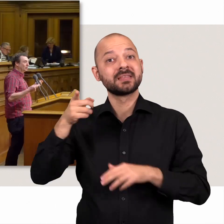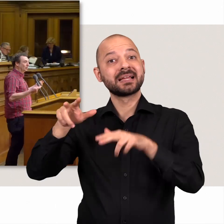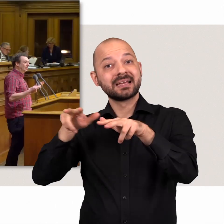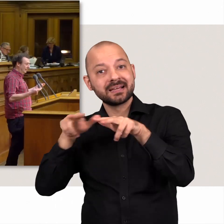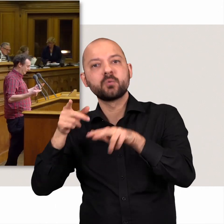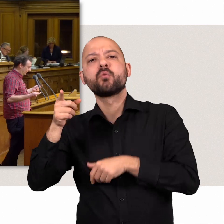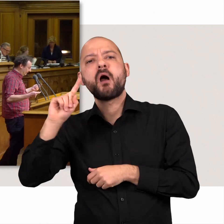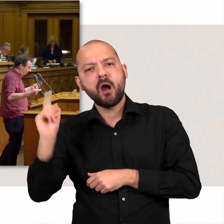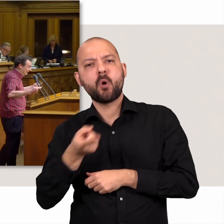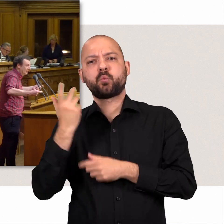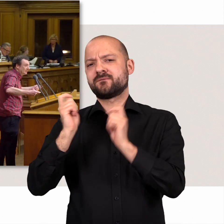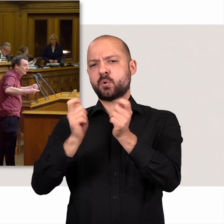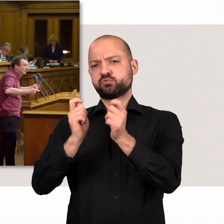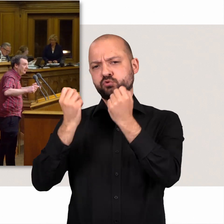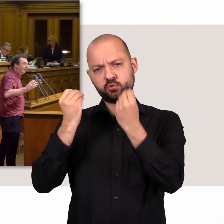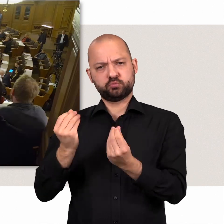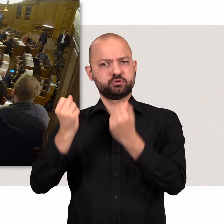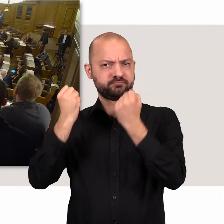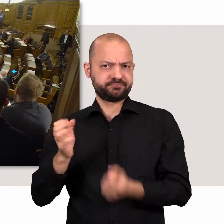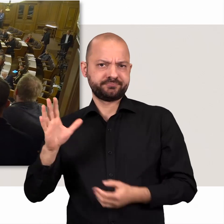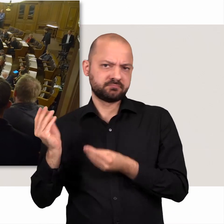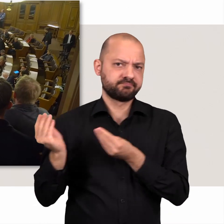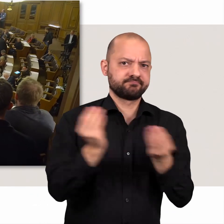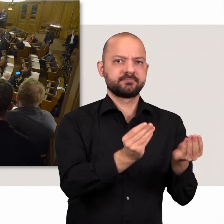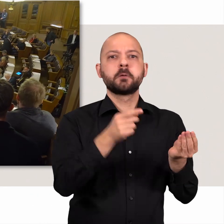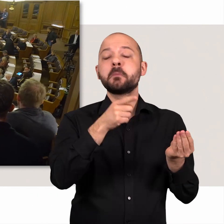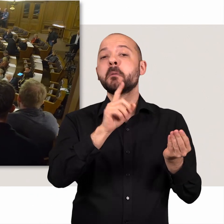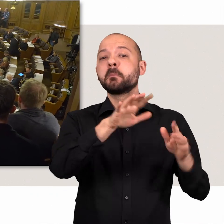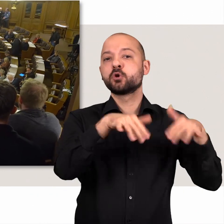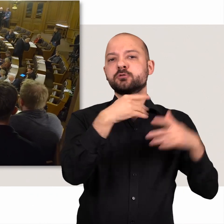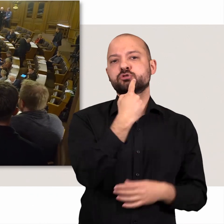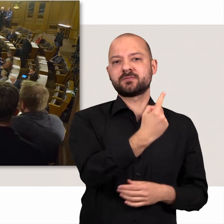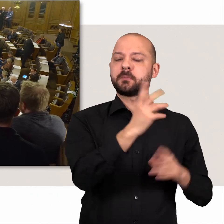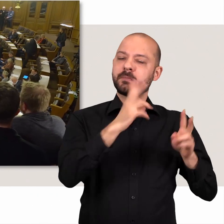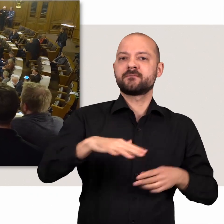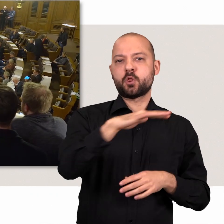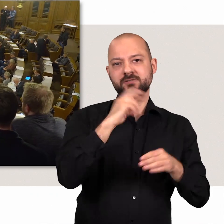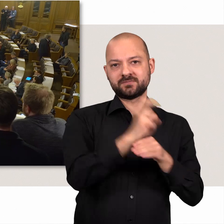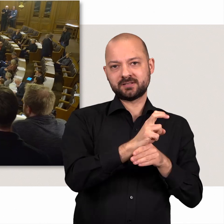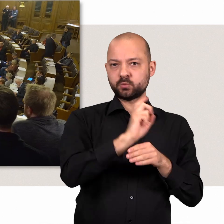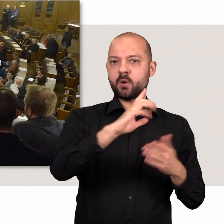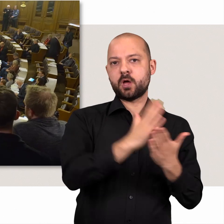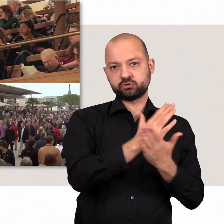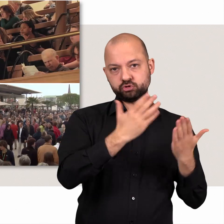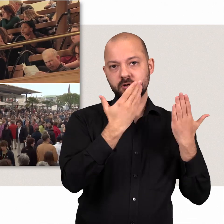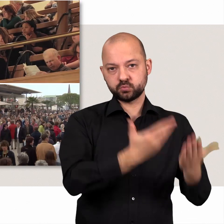Die Regierung reicht dazu zwar die meisten Vorschläge ein, doch die Bürgerschaft ist die Volksvertretung und entscheidet. Die Bevölkerung kann übrigens auch selbst